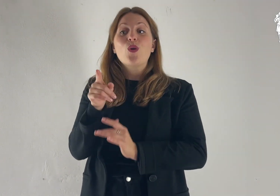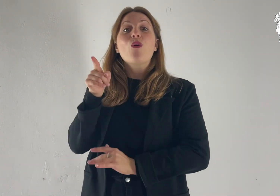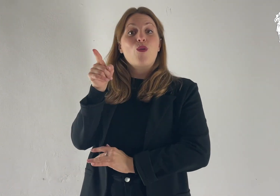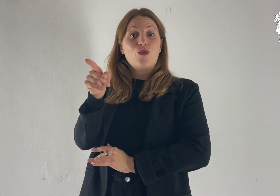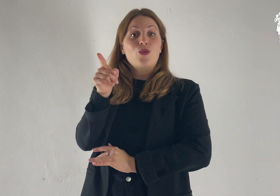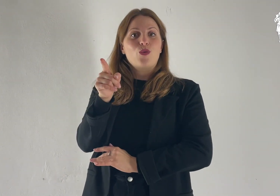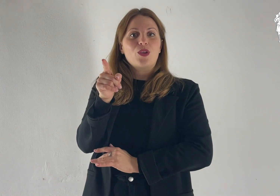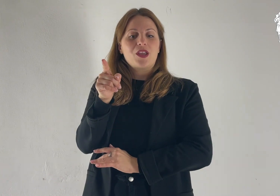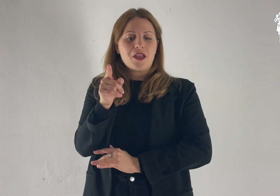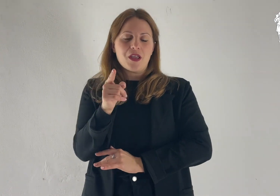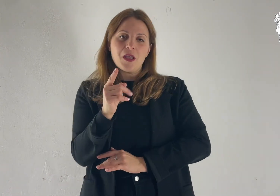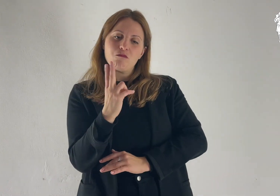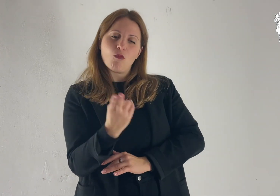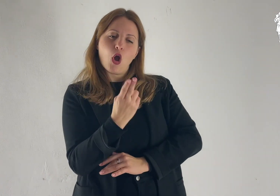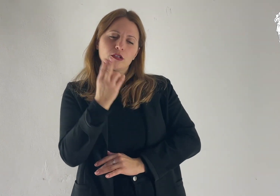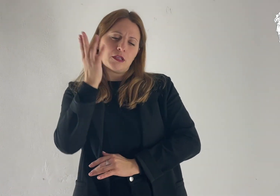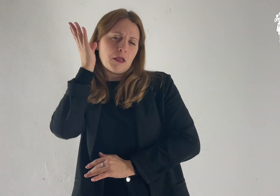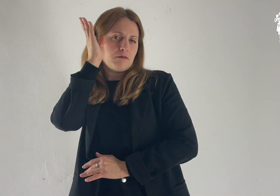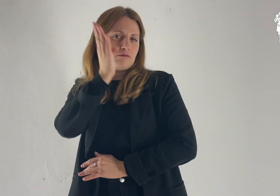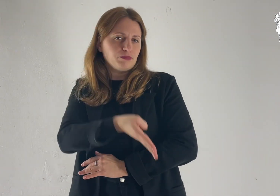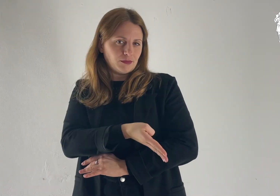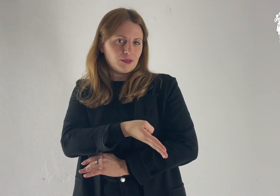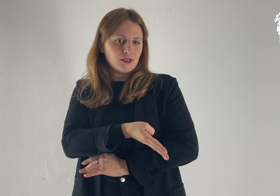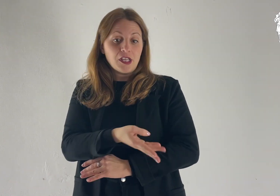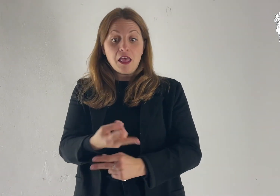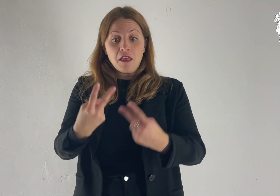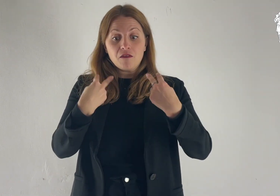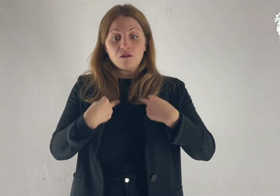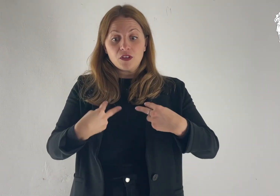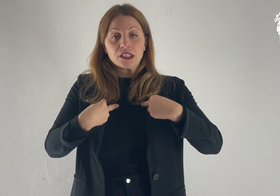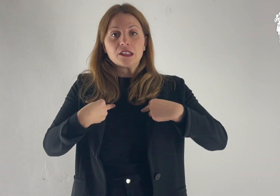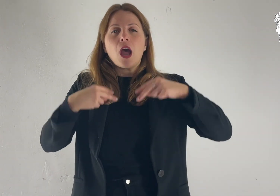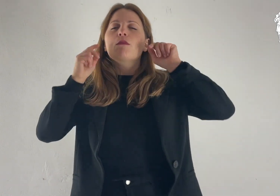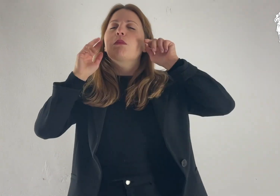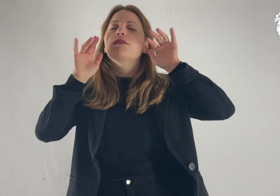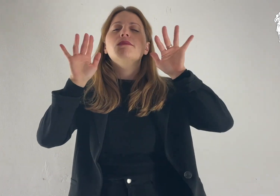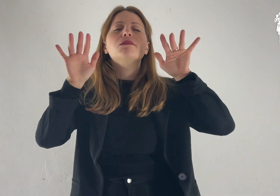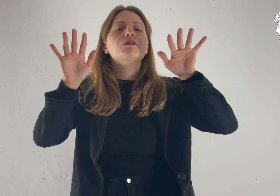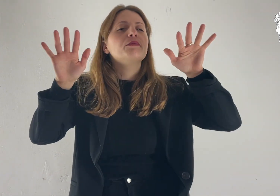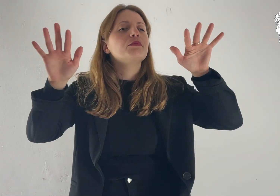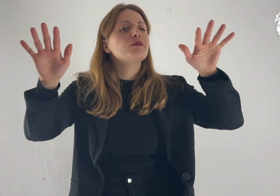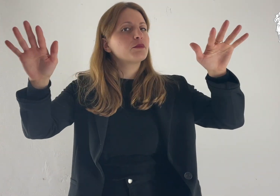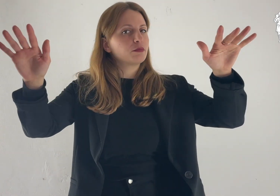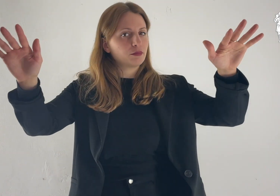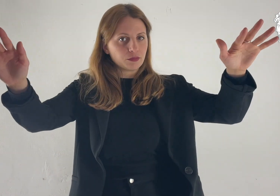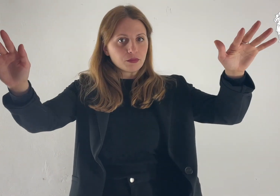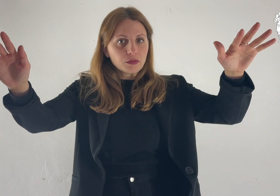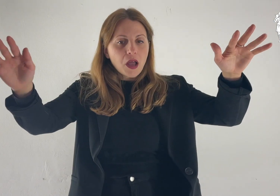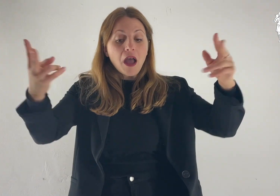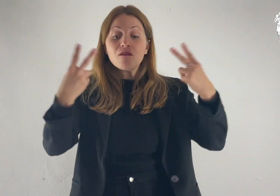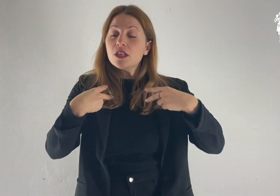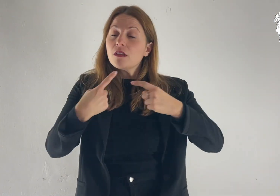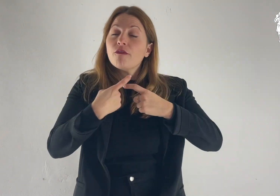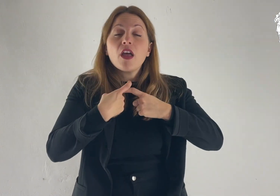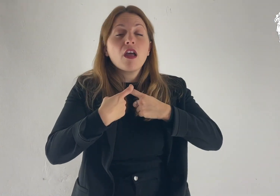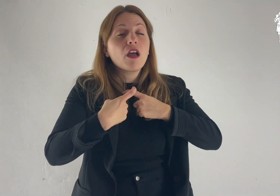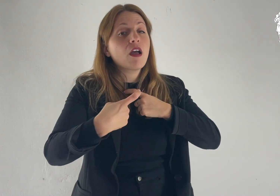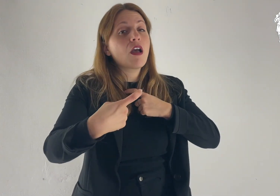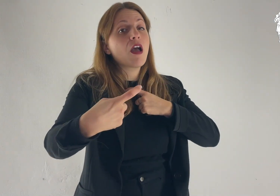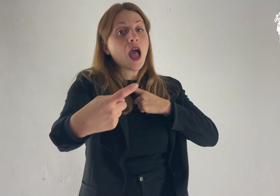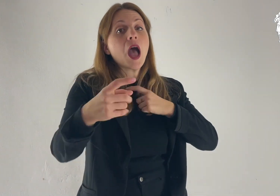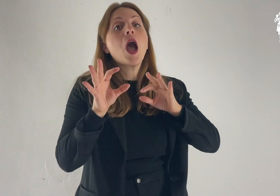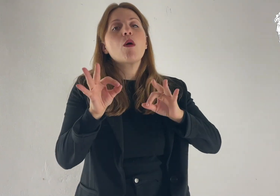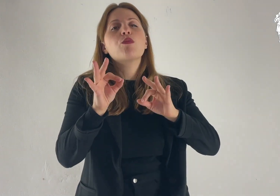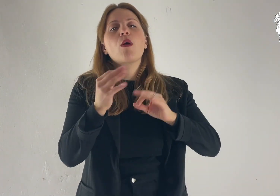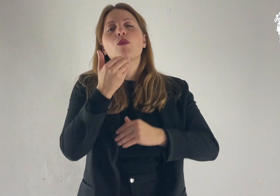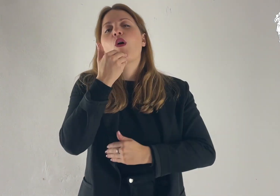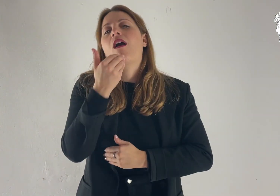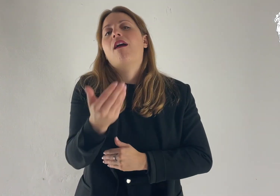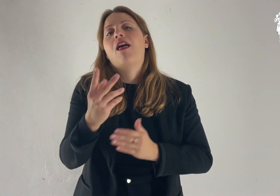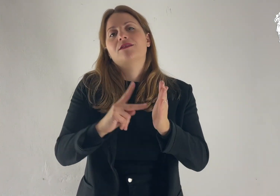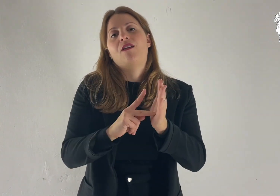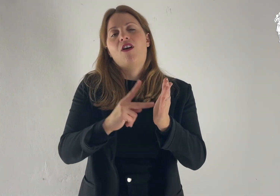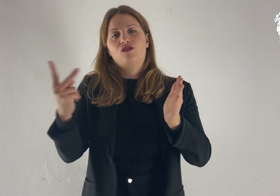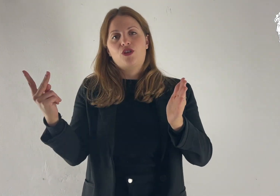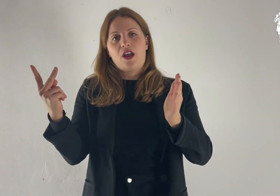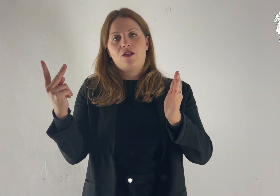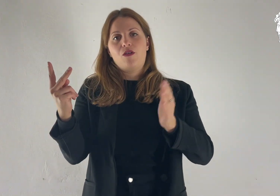Egli ha vinto la morte e ha fatto risplendere la vita e l'incorruttibilità per mezzo del Vangelo.